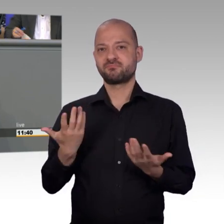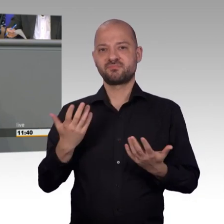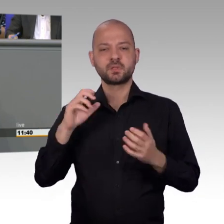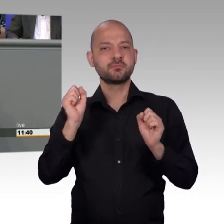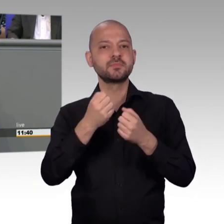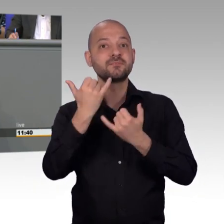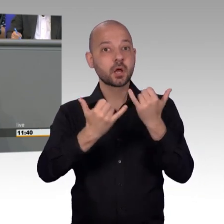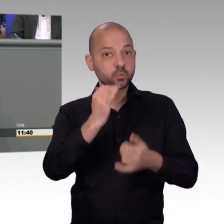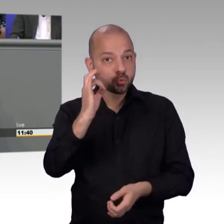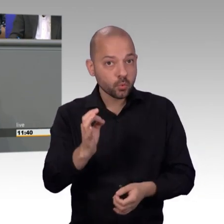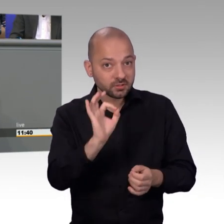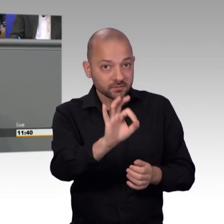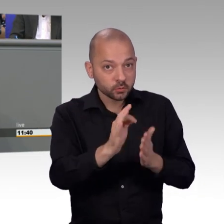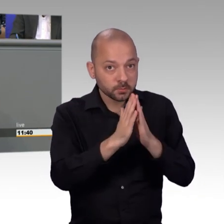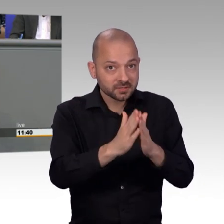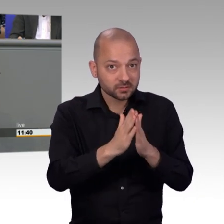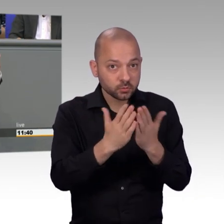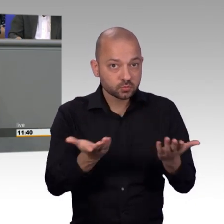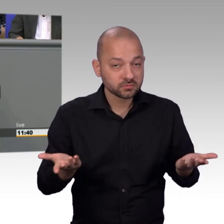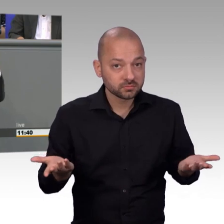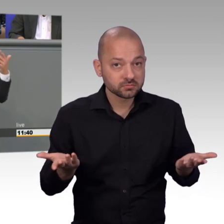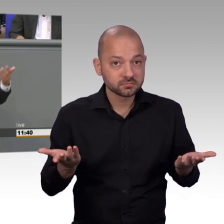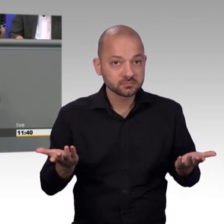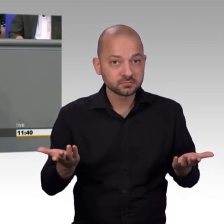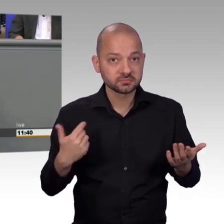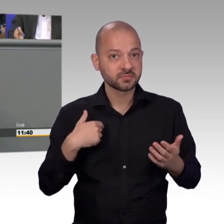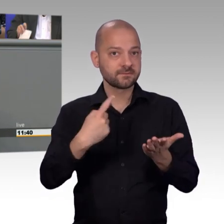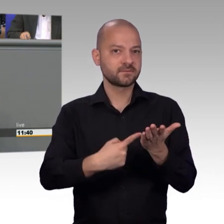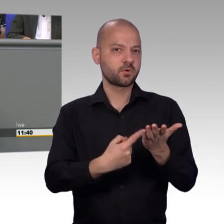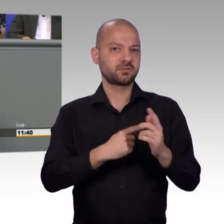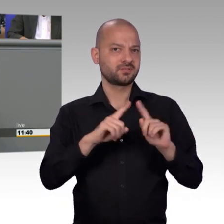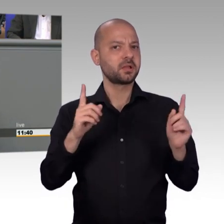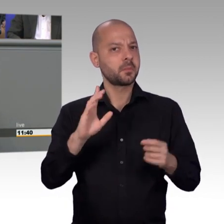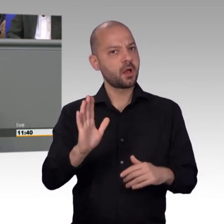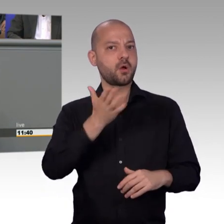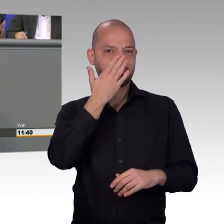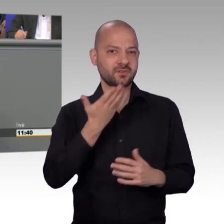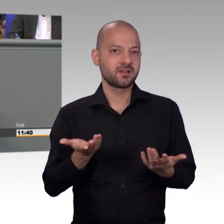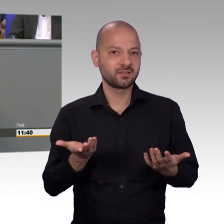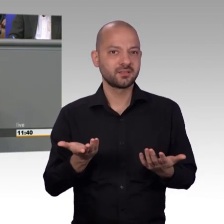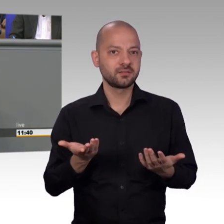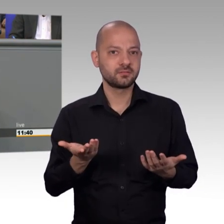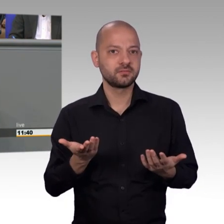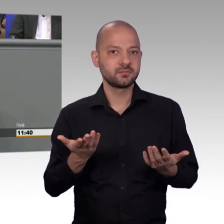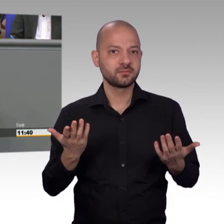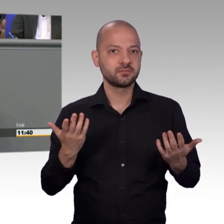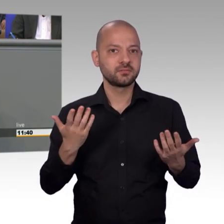und ganz vorn dabei ist. Und dann scheint, so suggeriere ich dann für mich, ist man in Berlin vielleicht nicht ganz so zufrieden wie in Bayern